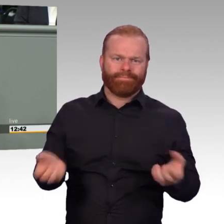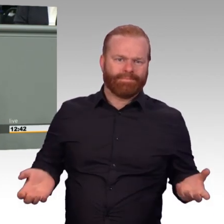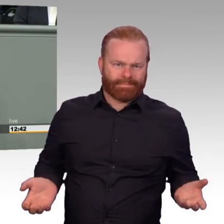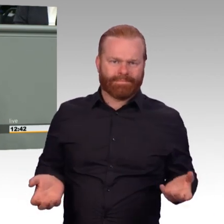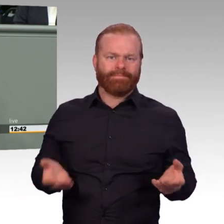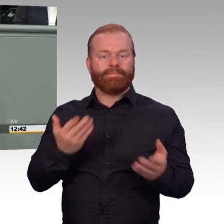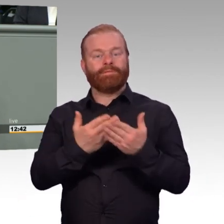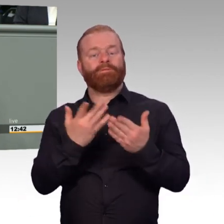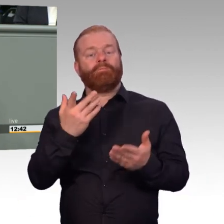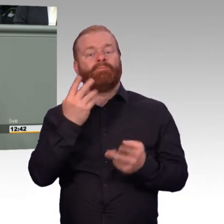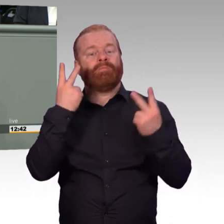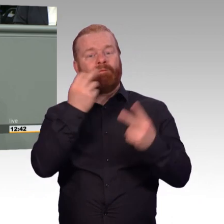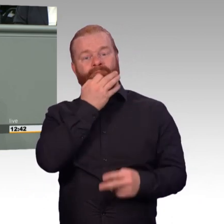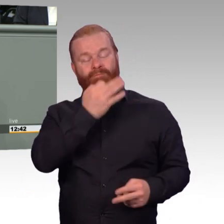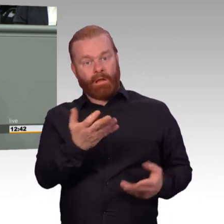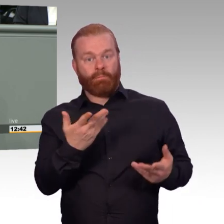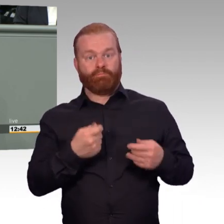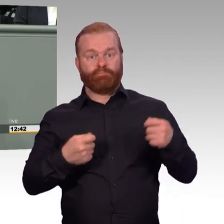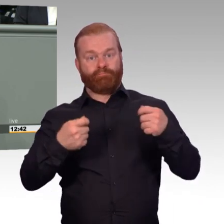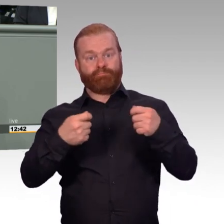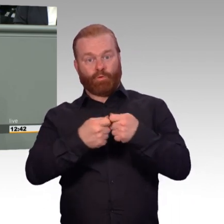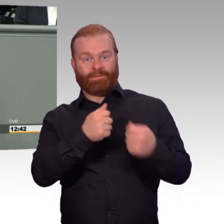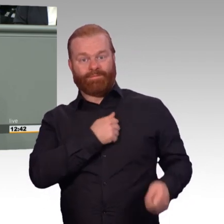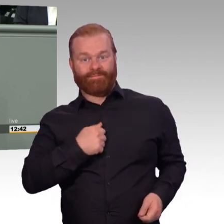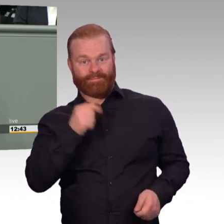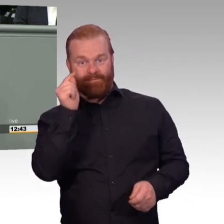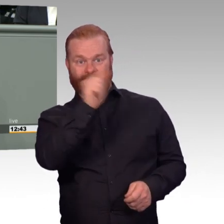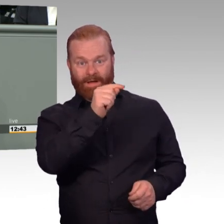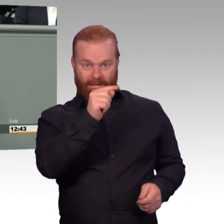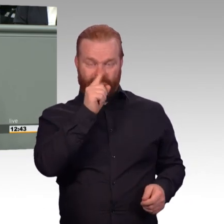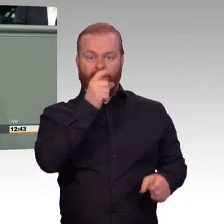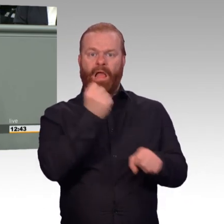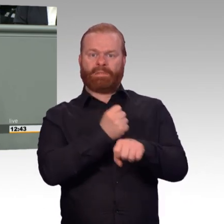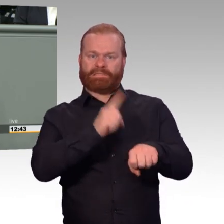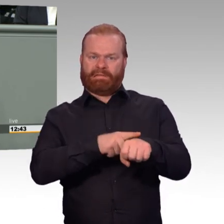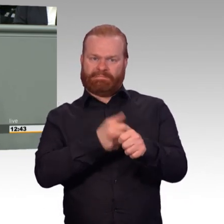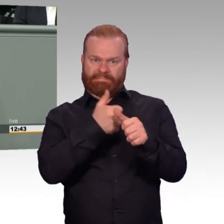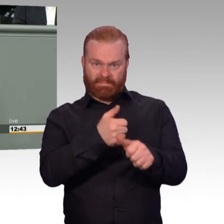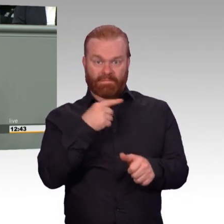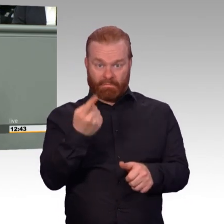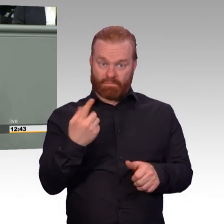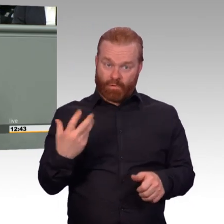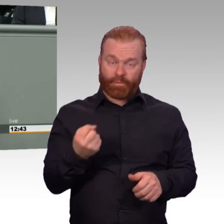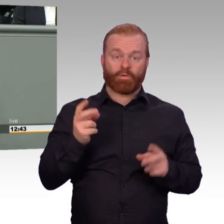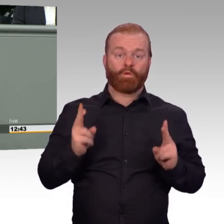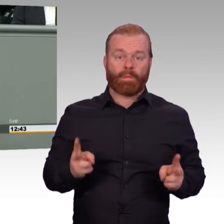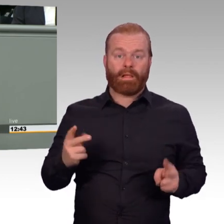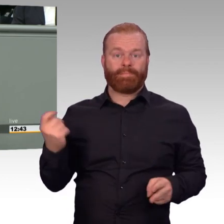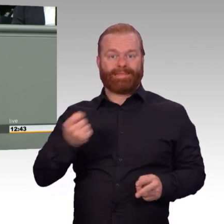Haben wir auch im Rahmen der Debatten um die Soldatenarbeitszeitverordnung lange und intensiv miteinander diskutiert, kurz und gut.